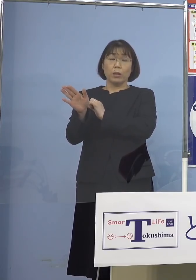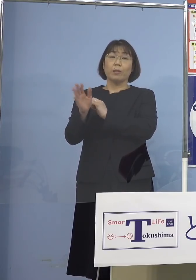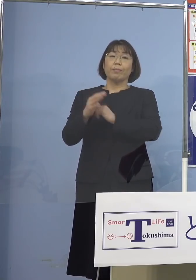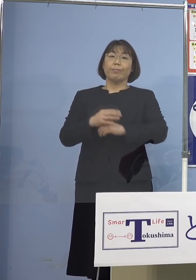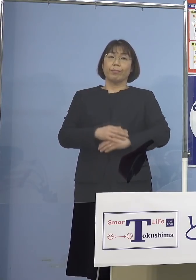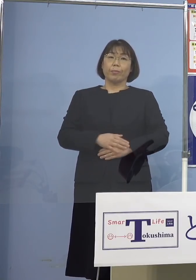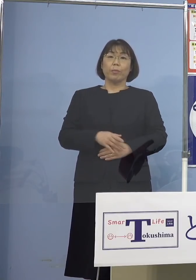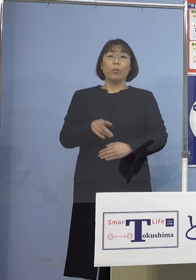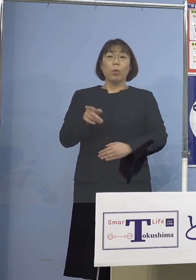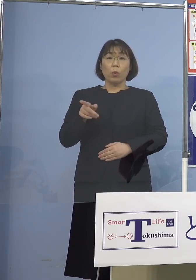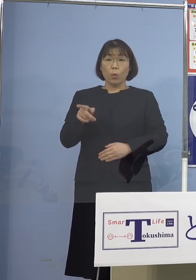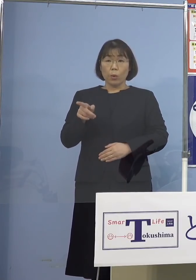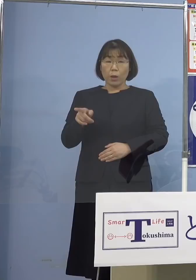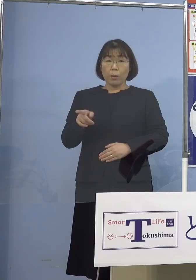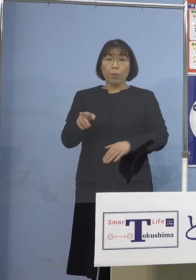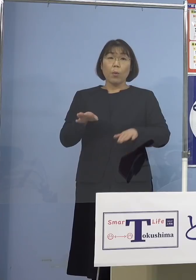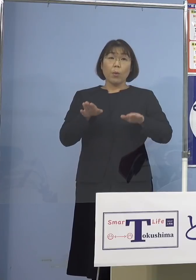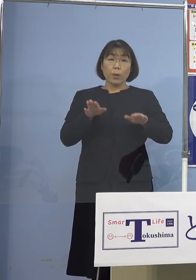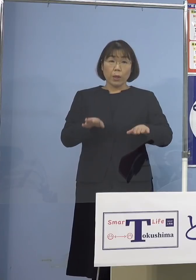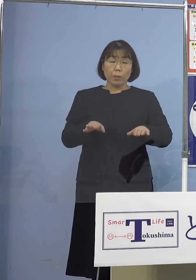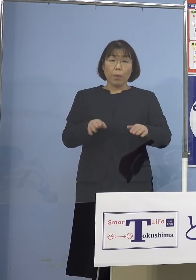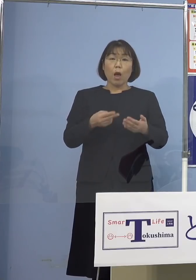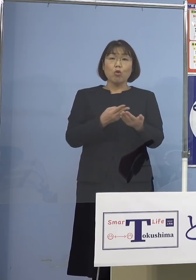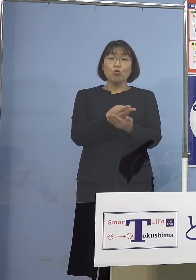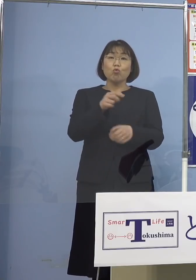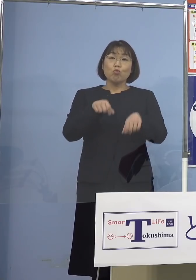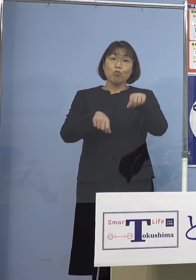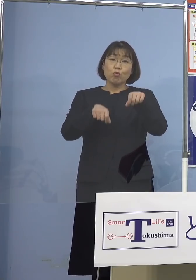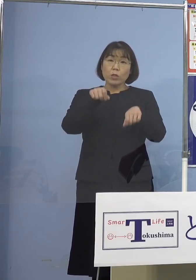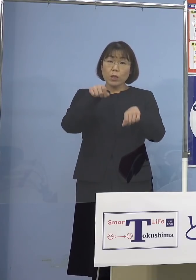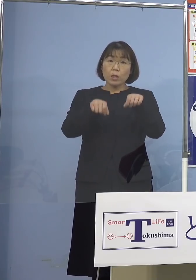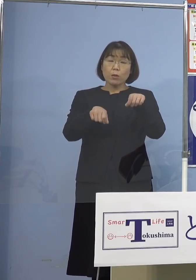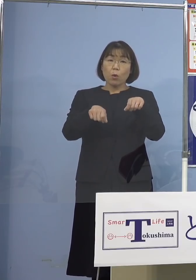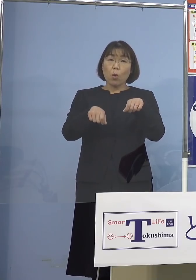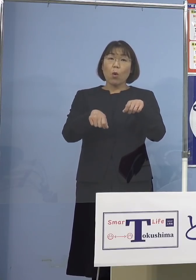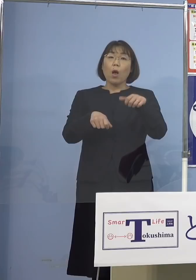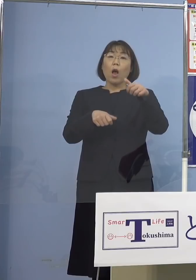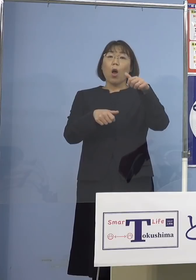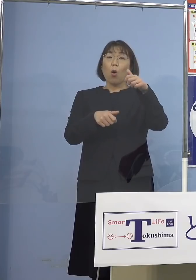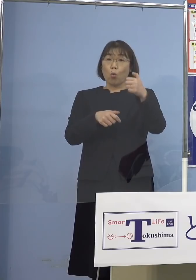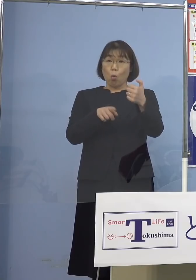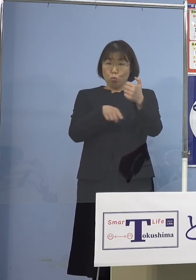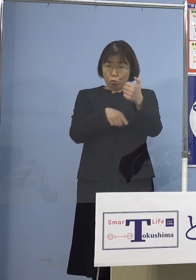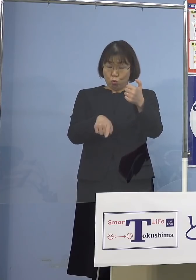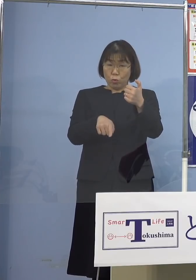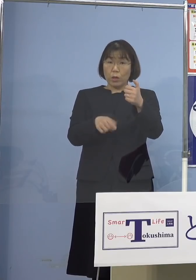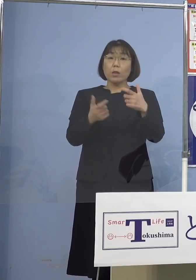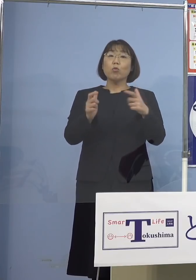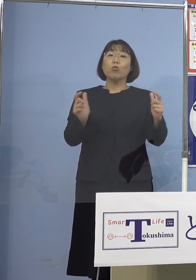こちらにつきましても 今では入院調整 こちらの方では 50名体制となっておりますし